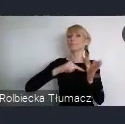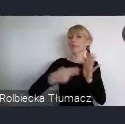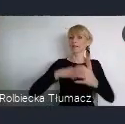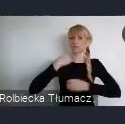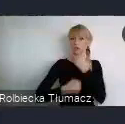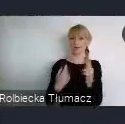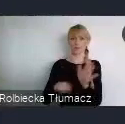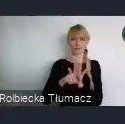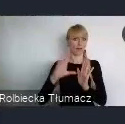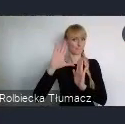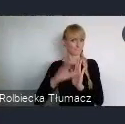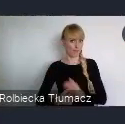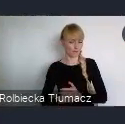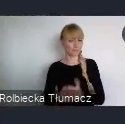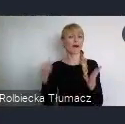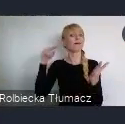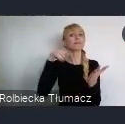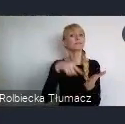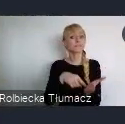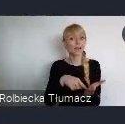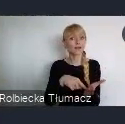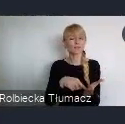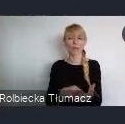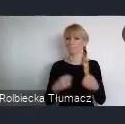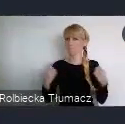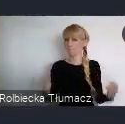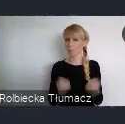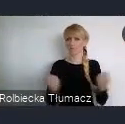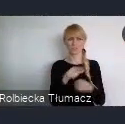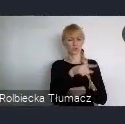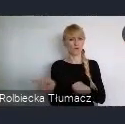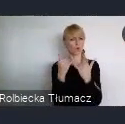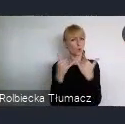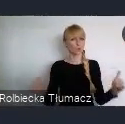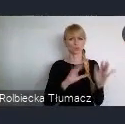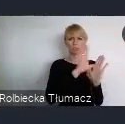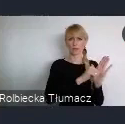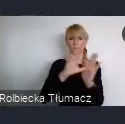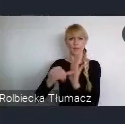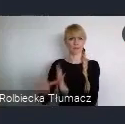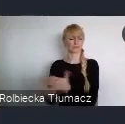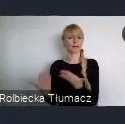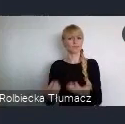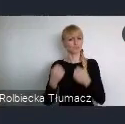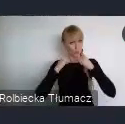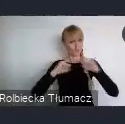Celem tego planu, jest zmobilizowanie miast do odważnych działań na rzecz zrównoważonej transformacji i wdrażanie Celów